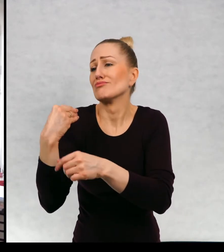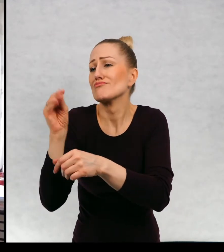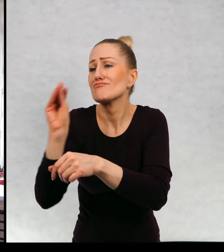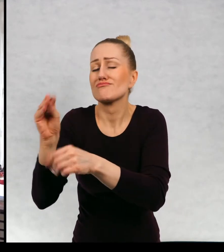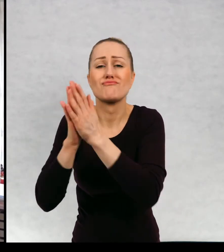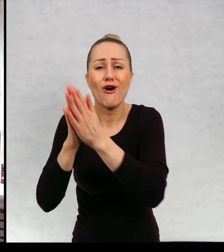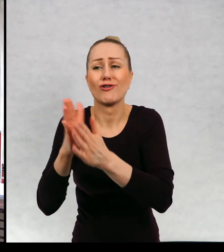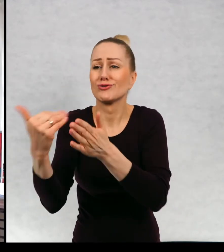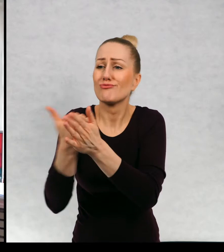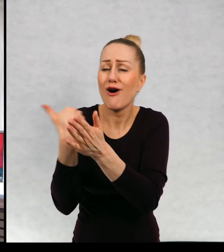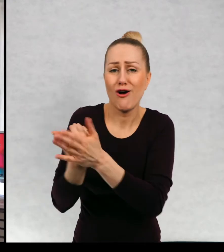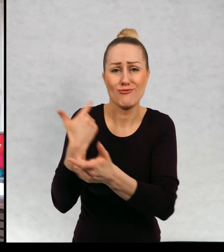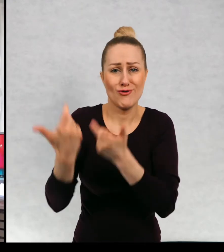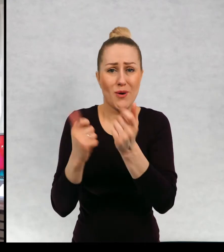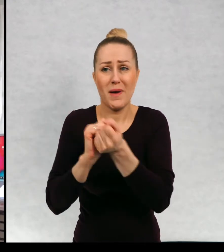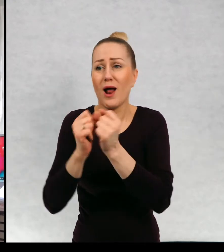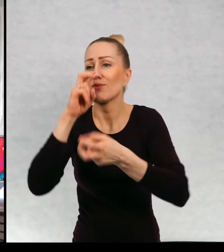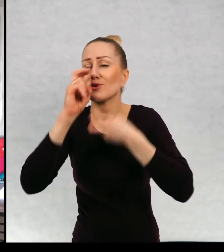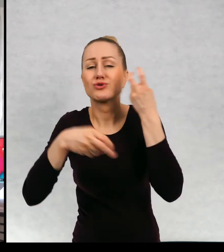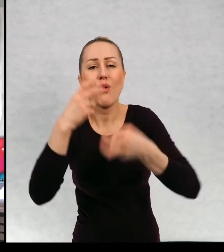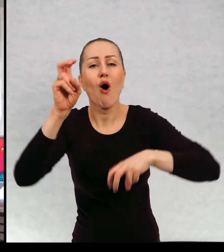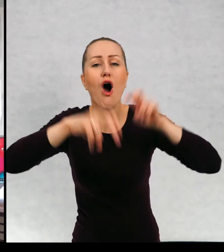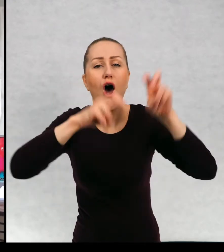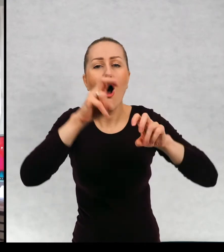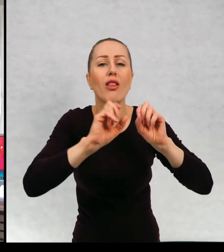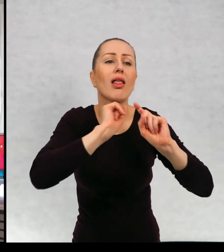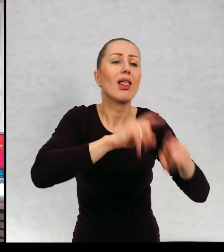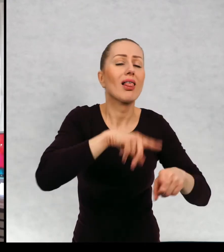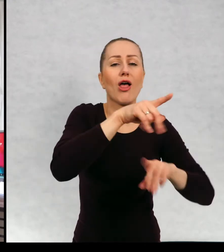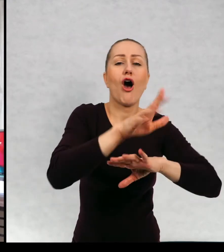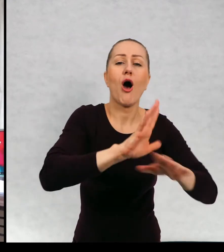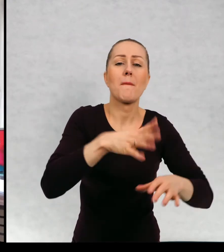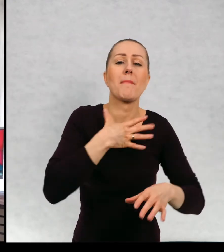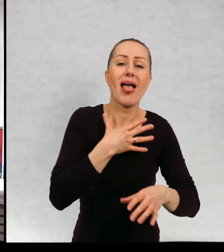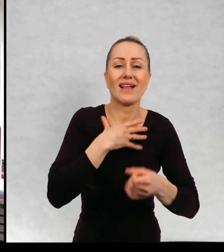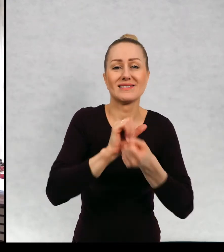pomoc albo szukać hotelu dla dla psa czy kota.